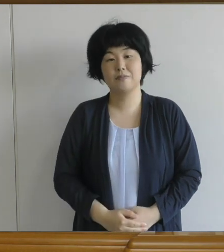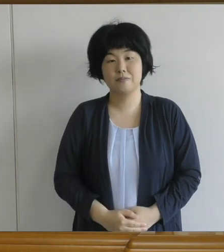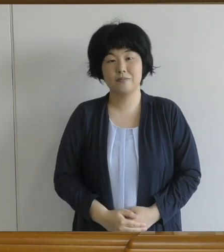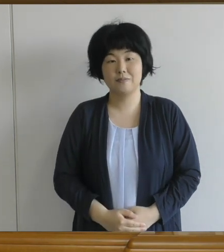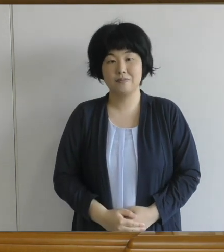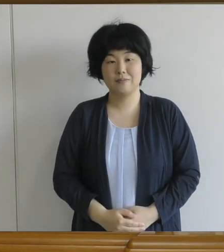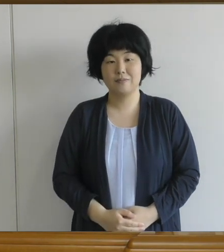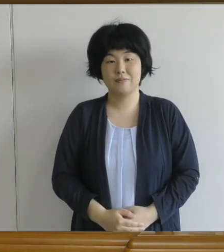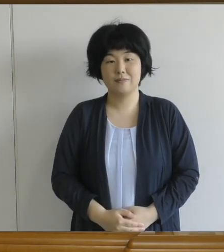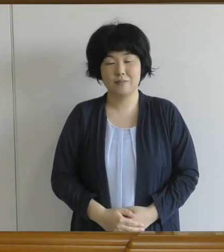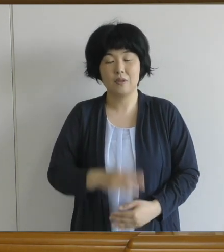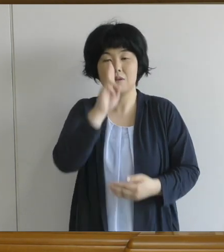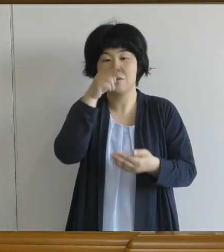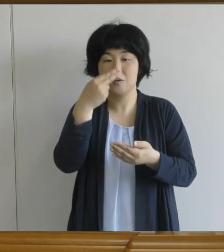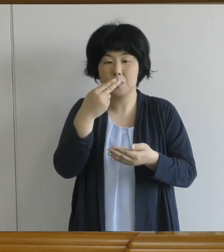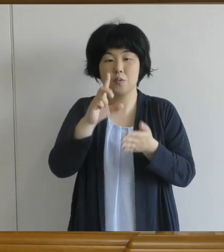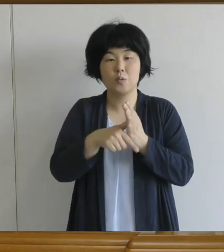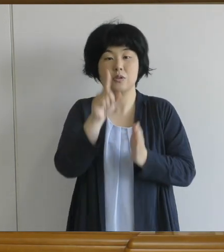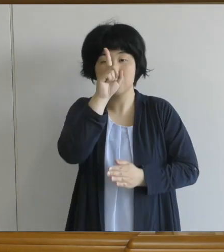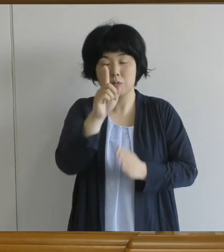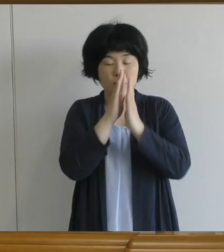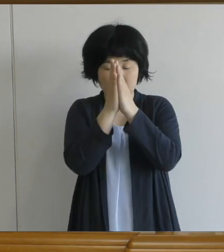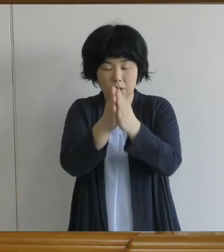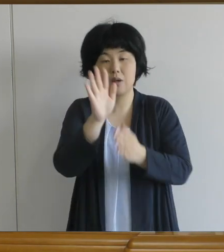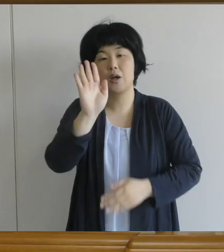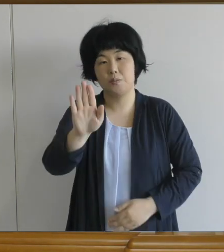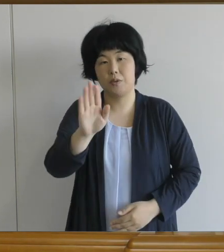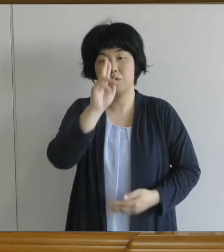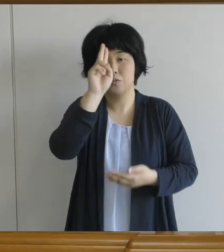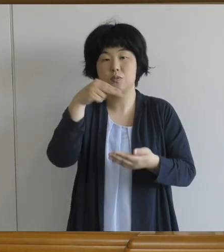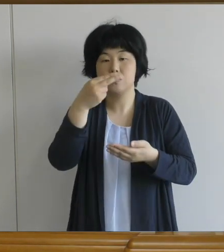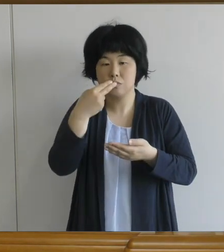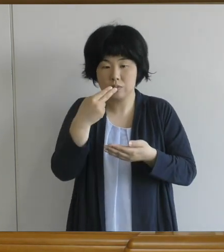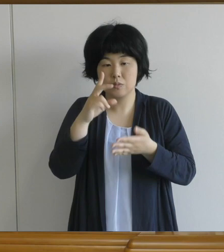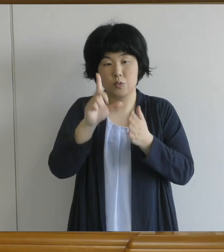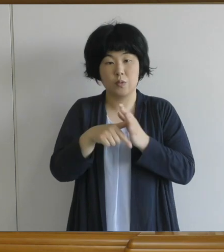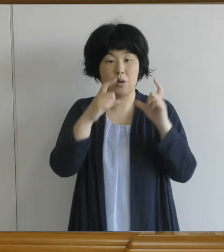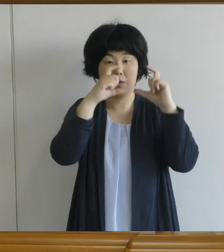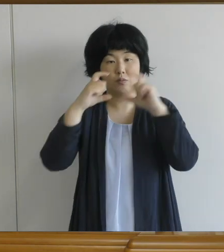でも一つお願いがあります。 給食を食べるときには マスクを外すことになるので